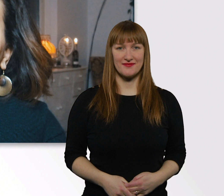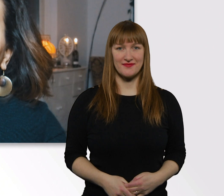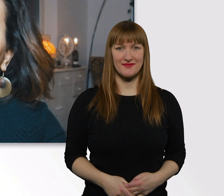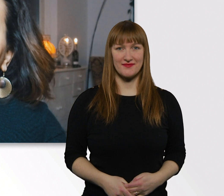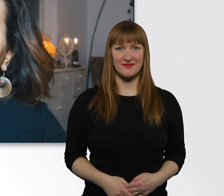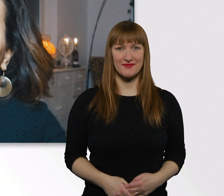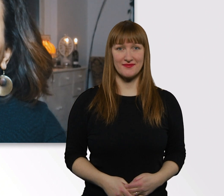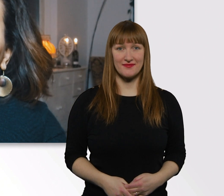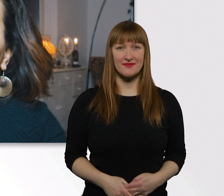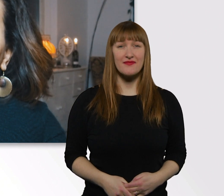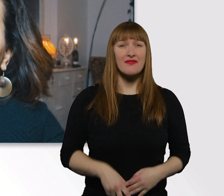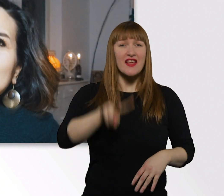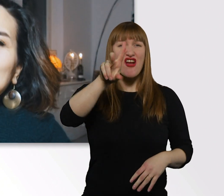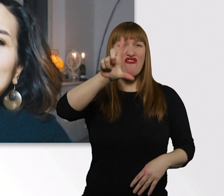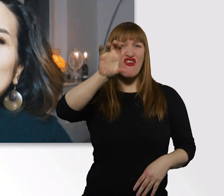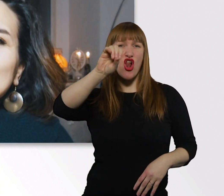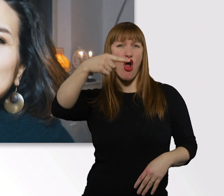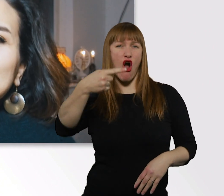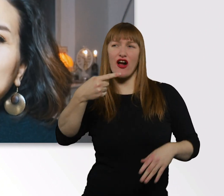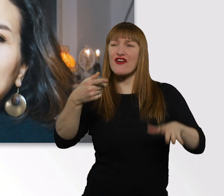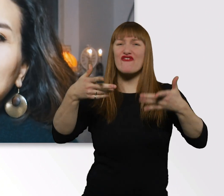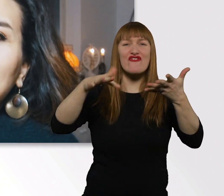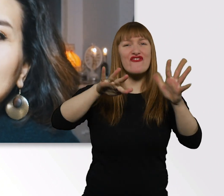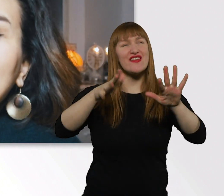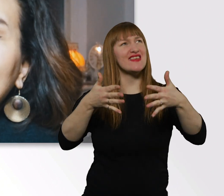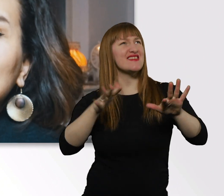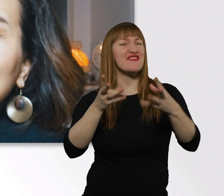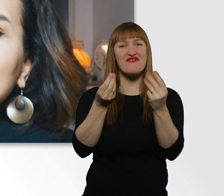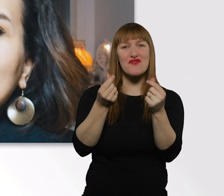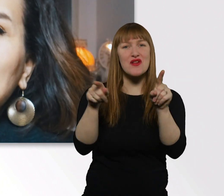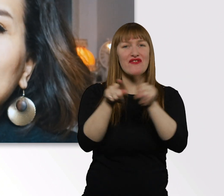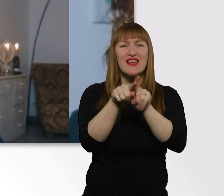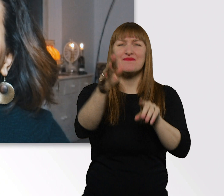Das mit dem Vlog ist manchmal so n ähnliches Gefühl, wie Tagebuch schreiben.